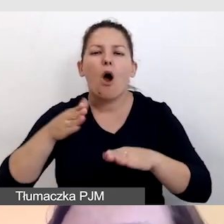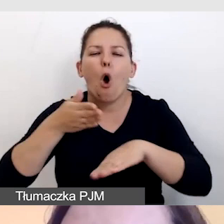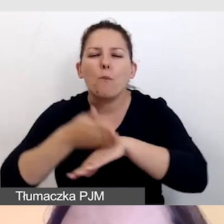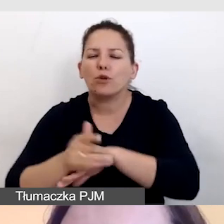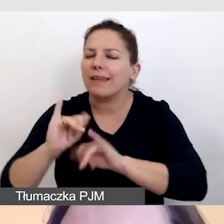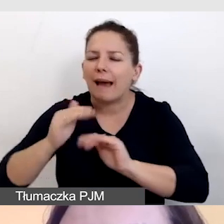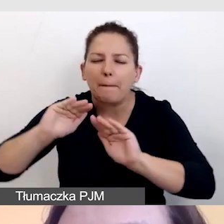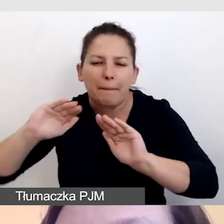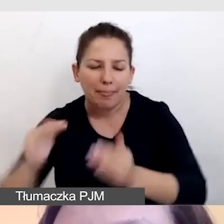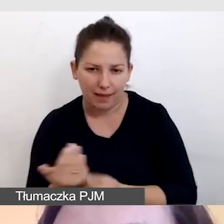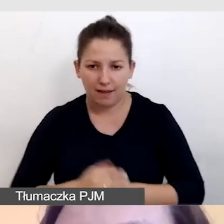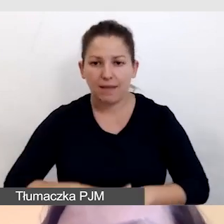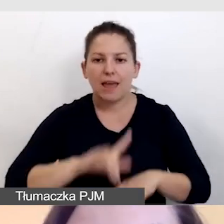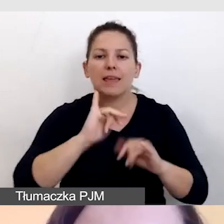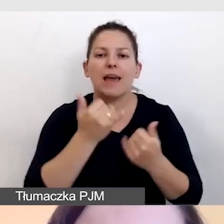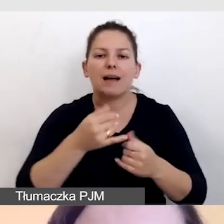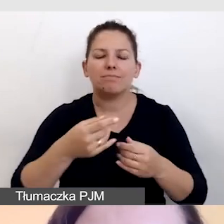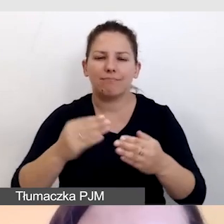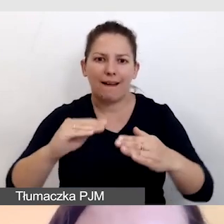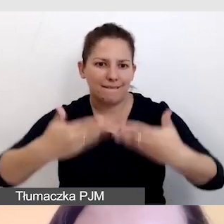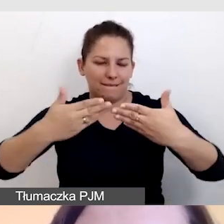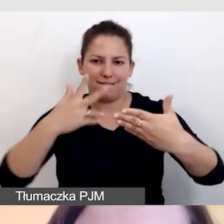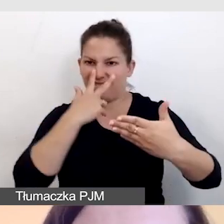w jakiś sposób w kontraście wyświetlić napisy.